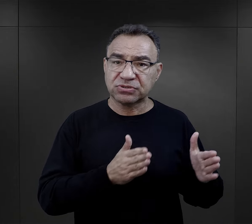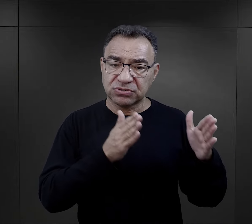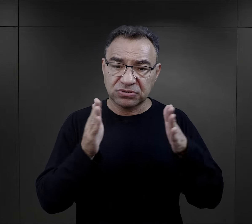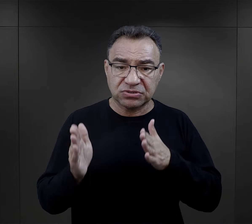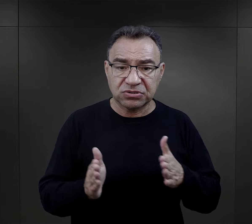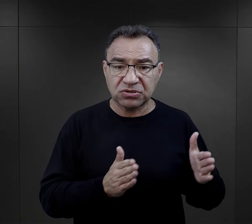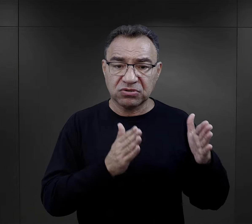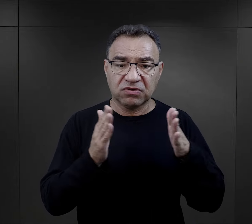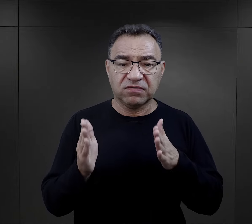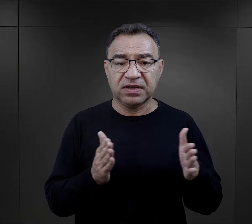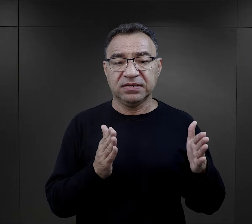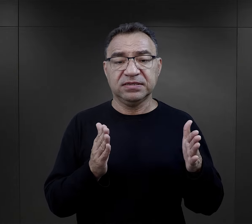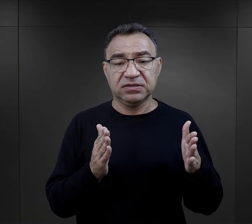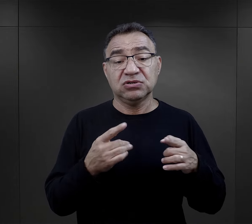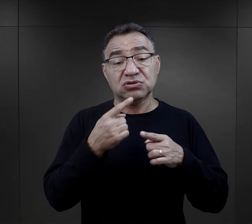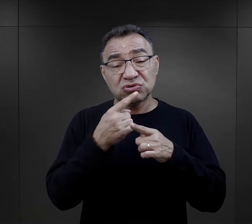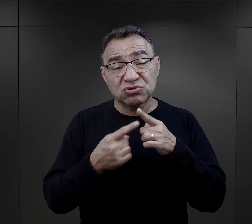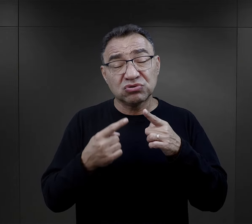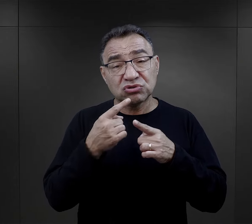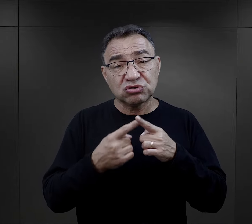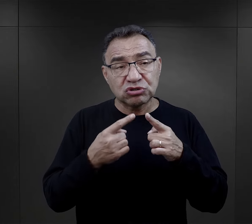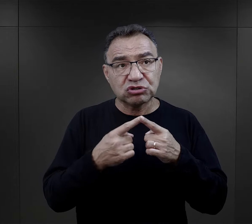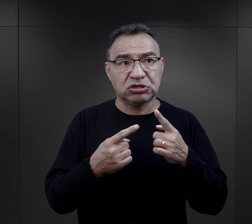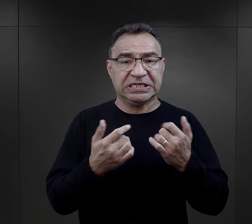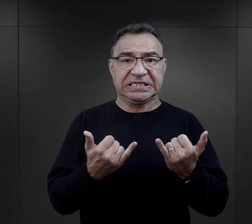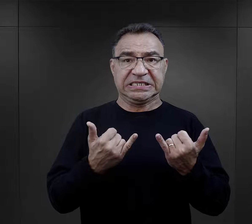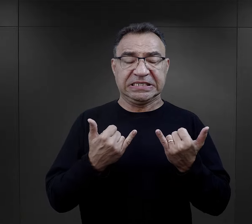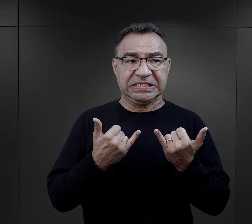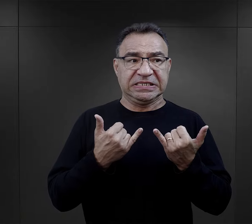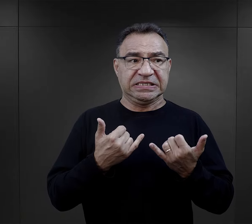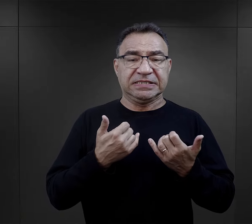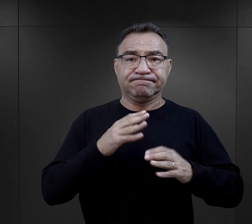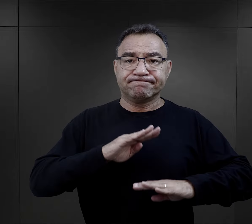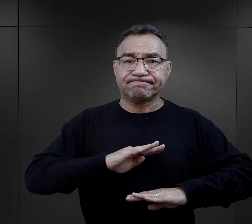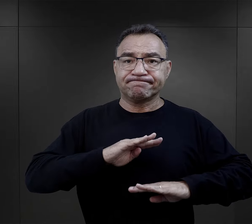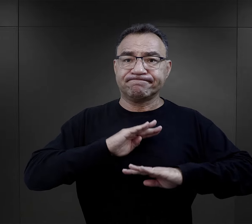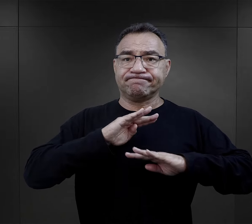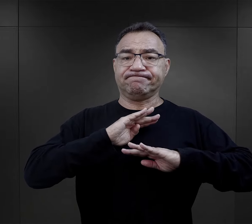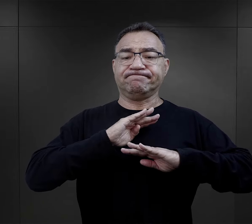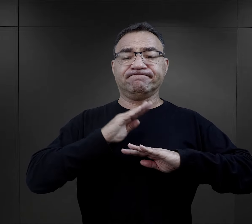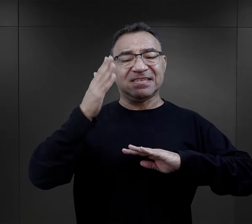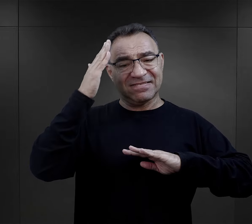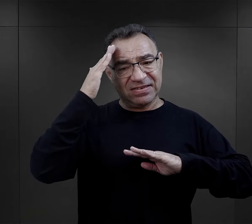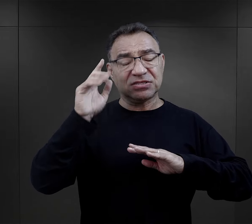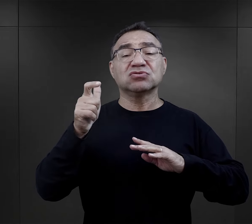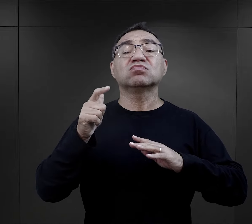który w pewien sposób uodparniał ich na to, co się stało później.